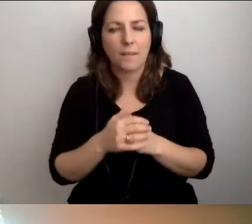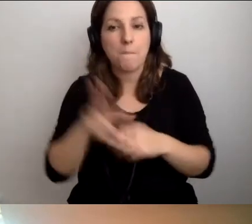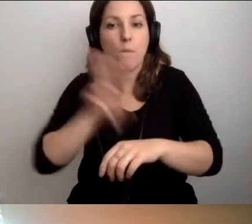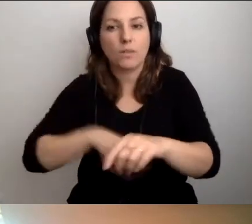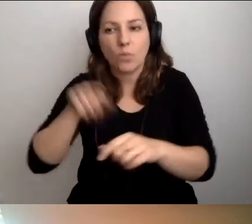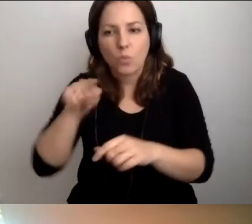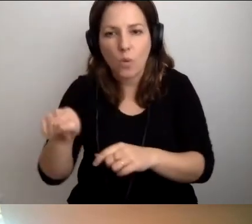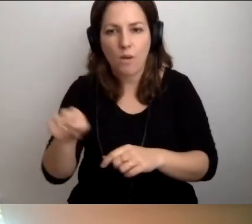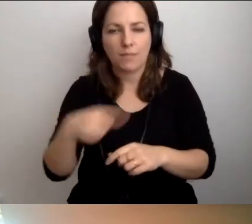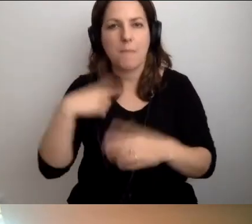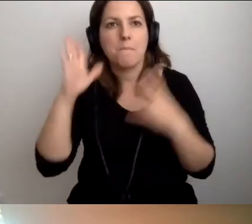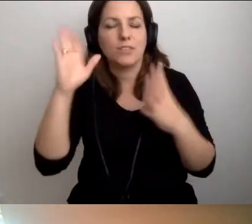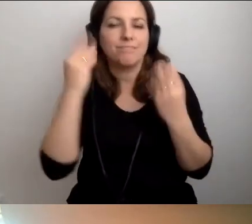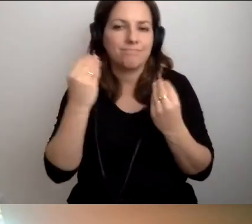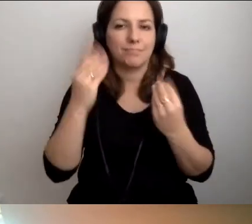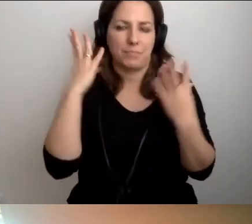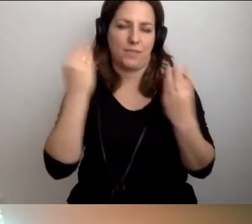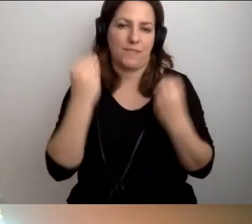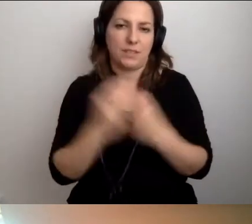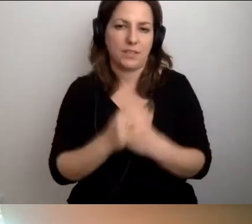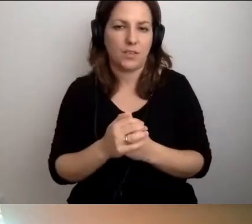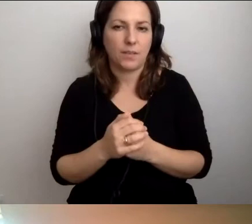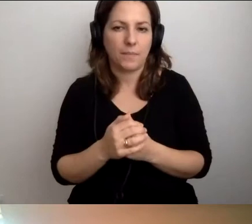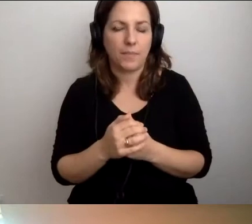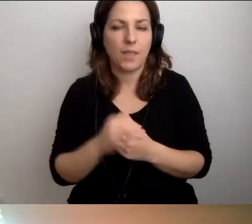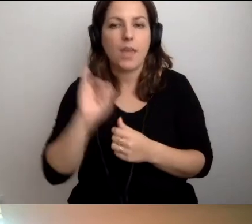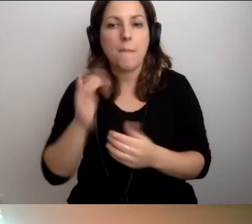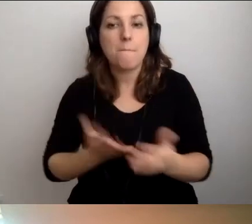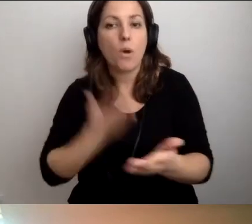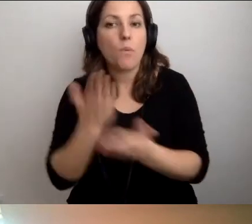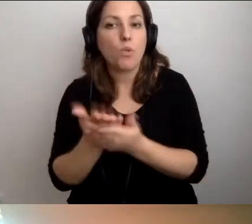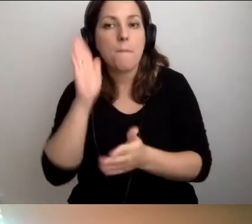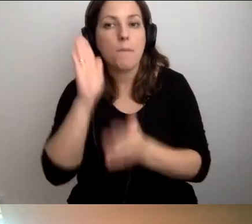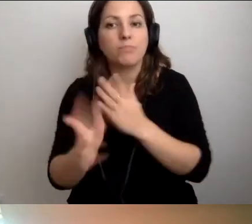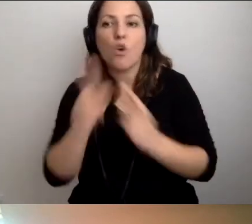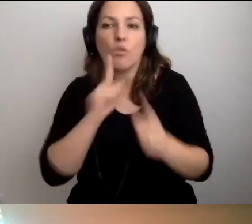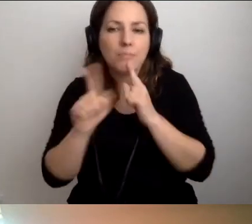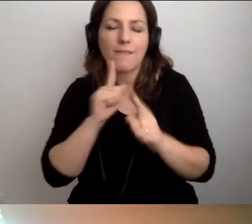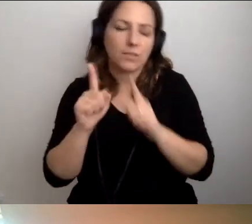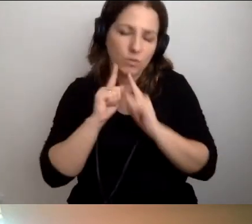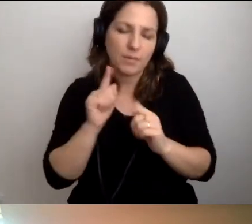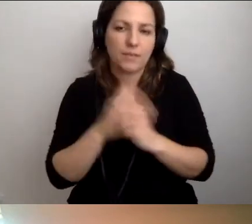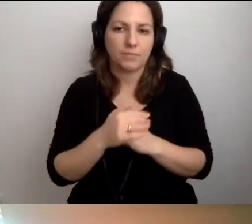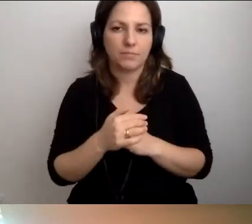Będzie znakomicie, będzie fantastycznie. Proponuję rozmawiać i szukać informacji.